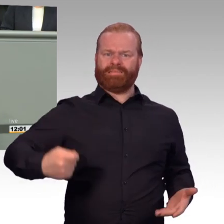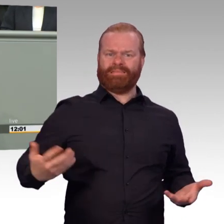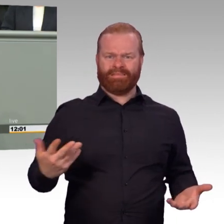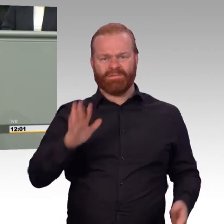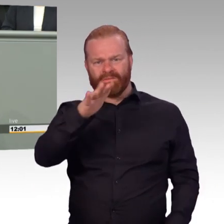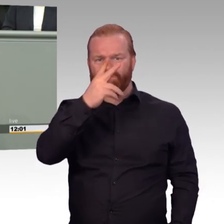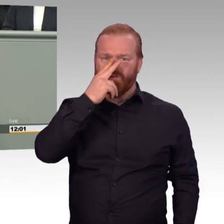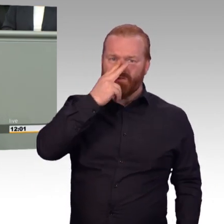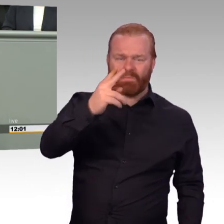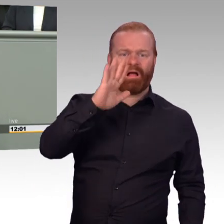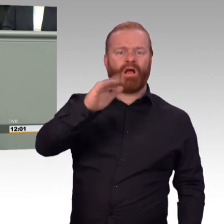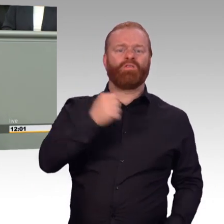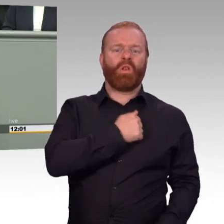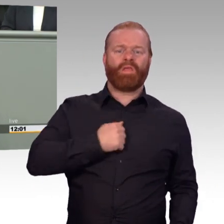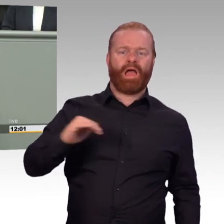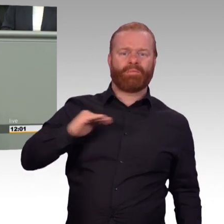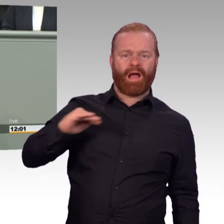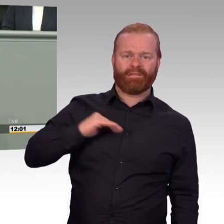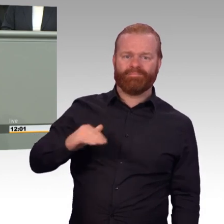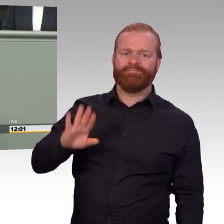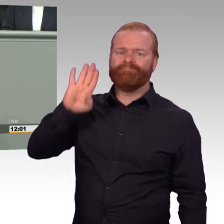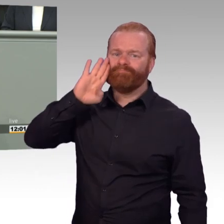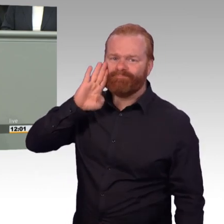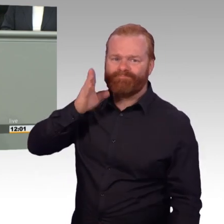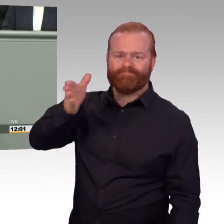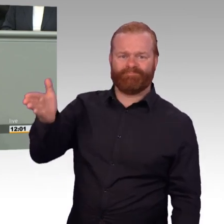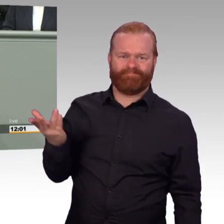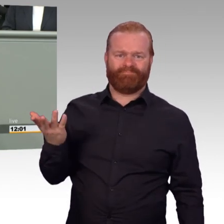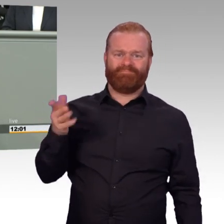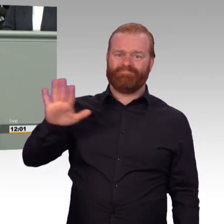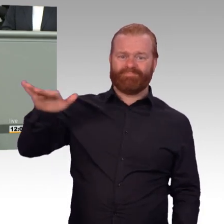So oder so, Herr Veit, für mich persönlich verraten Sie die Interessen der Reservisten,